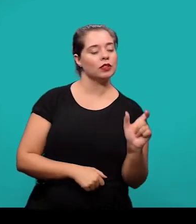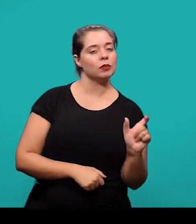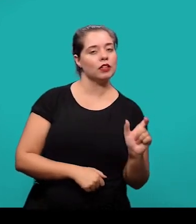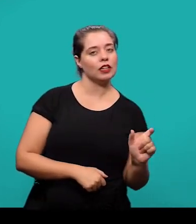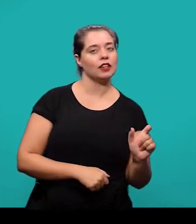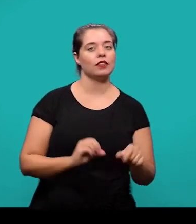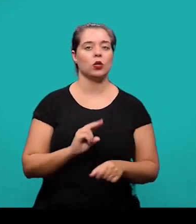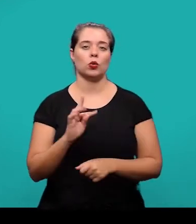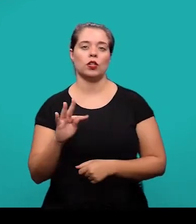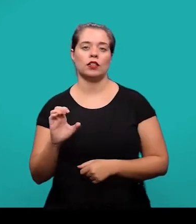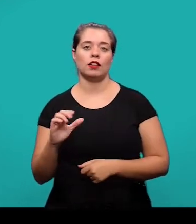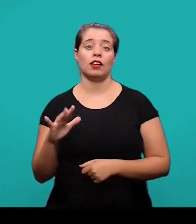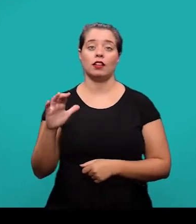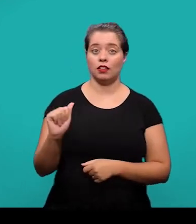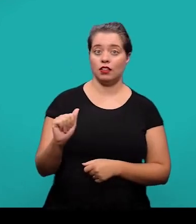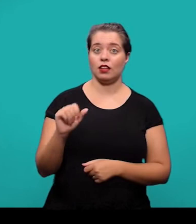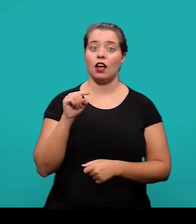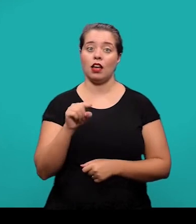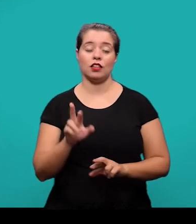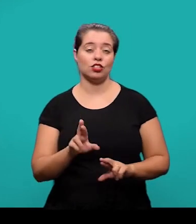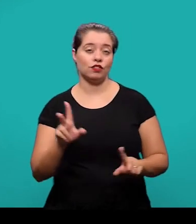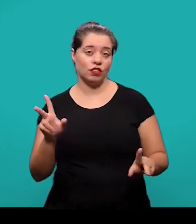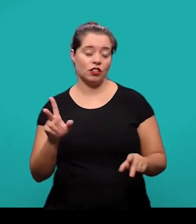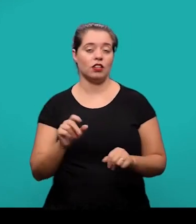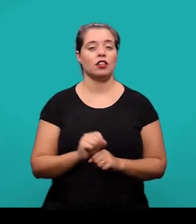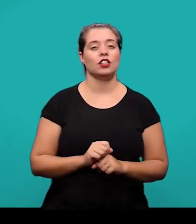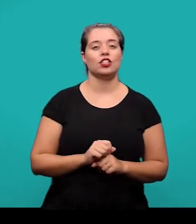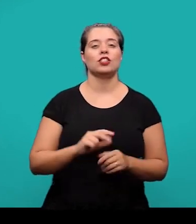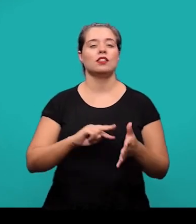que tem uso restrito ou sentido obscuro, que foram utilizadas no texto.